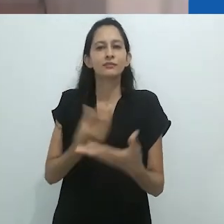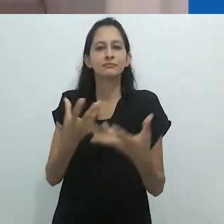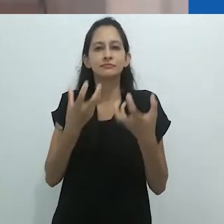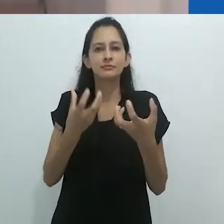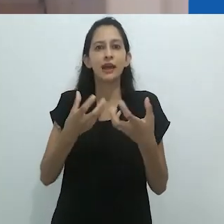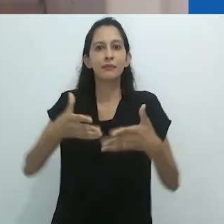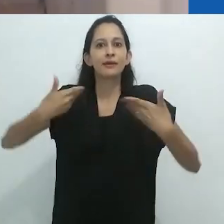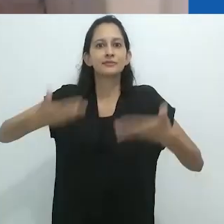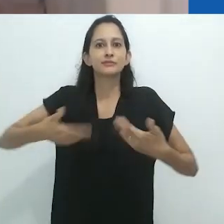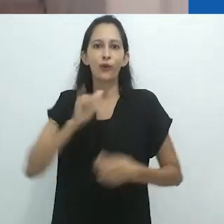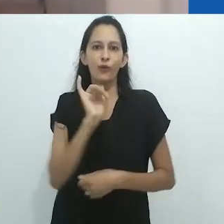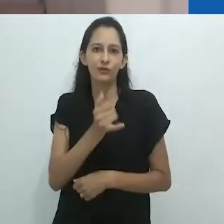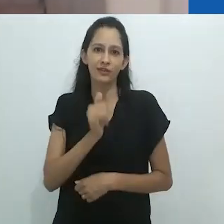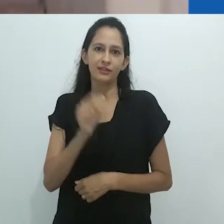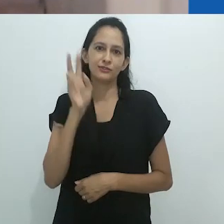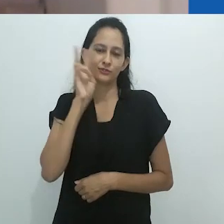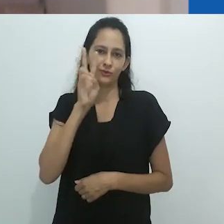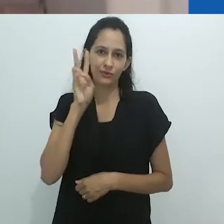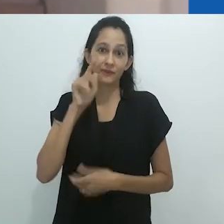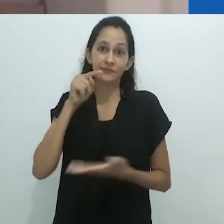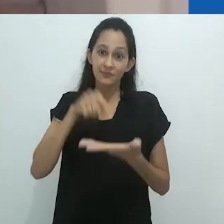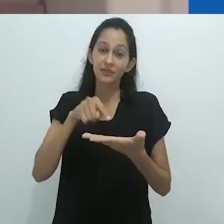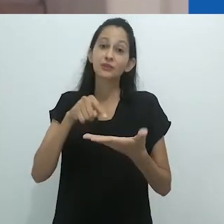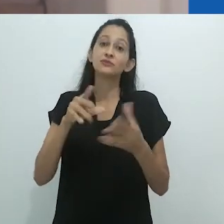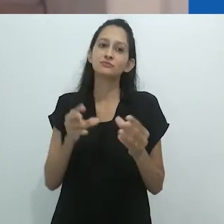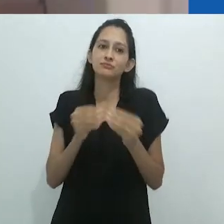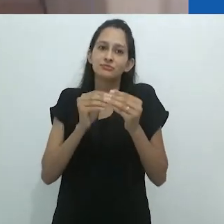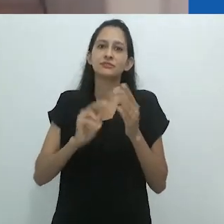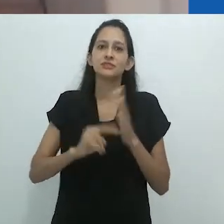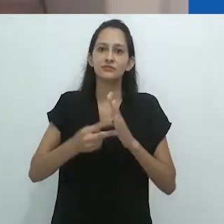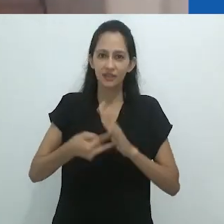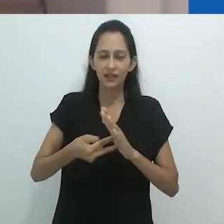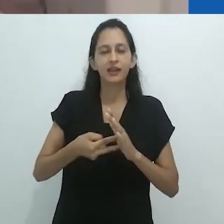parte das grandes qualidades do trabalho de Taussig que podem nos inspirar.